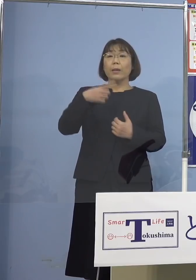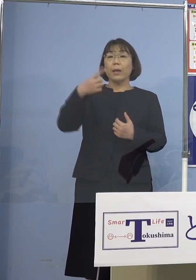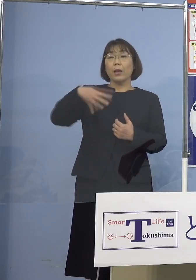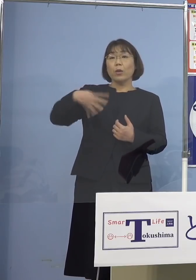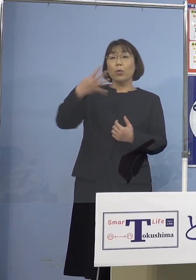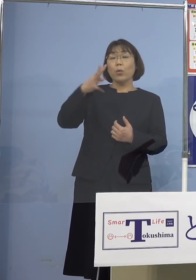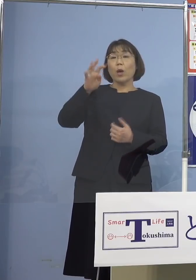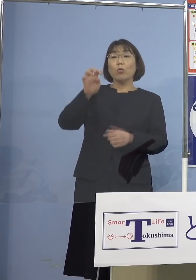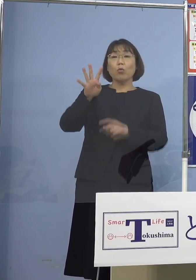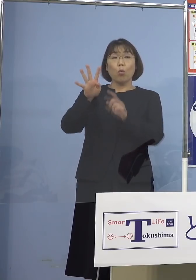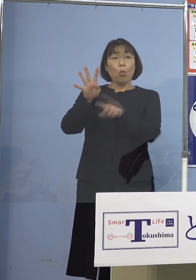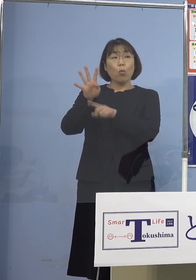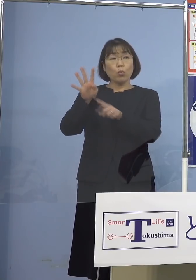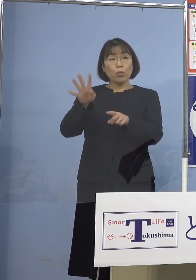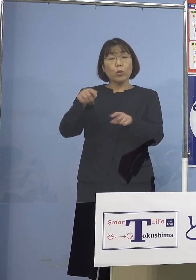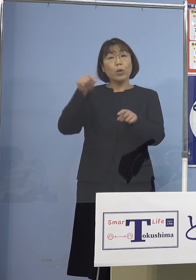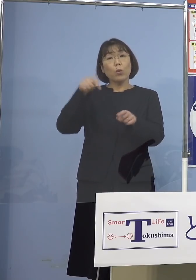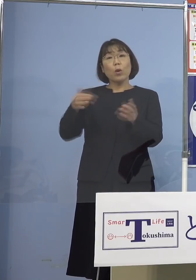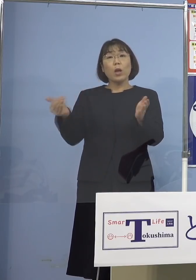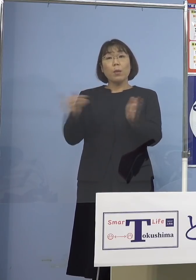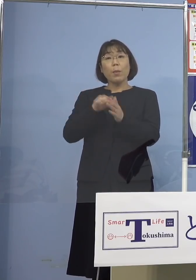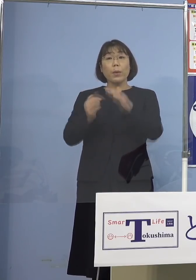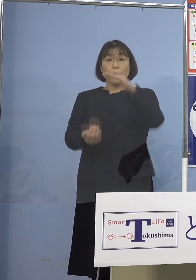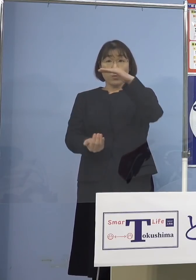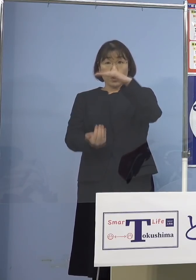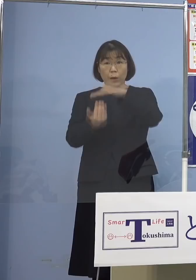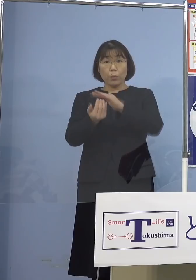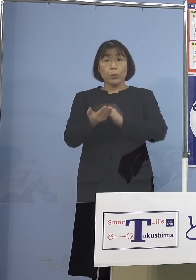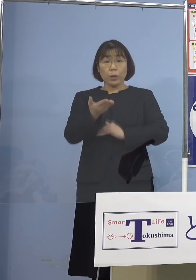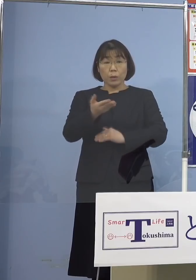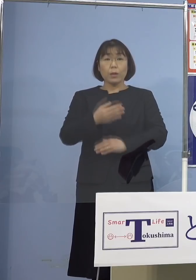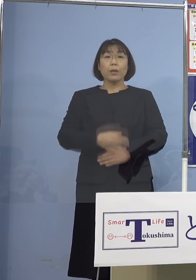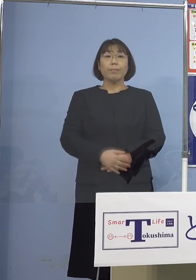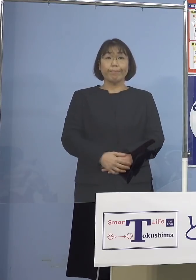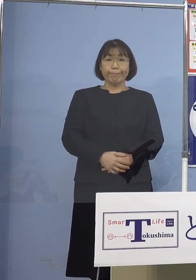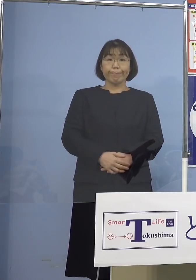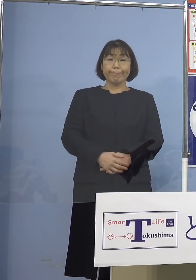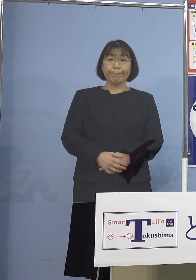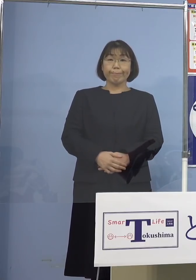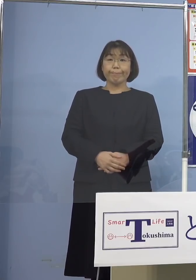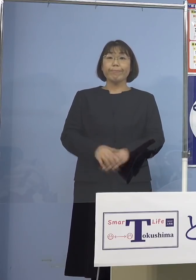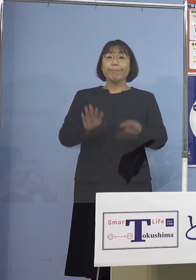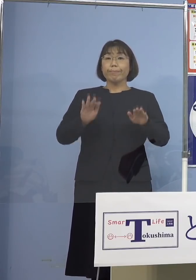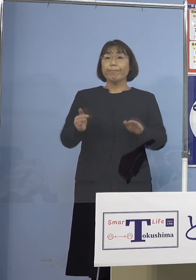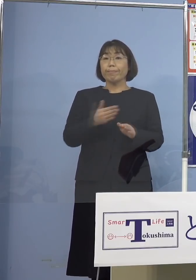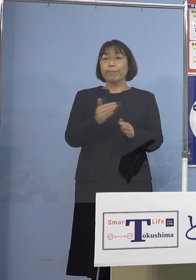これも過去最多になりますか （知事） はい、直近1週間の新規感染者